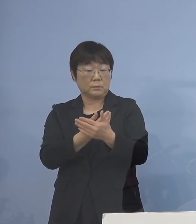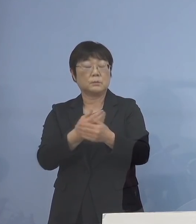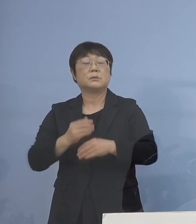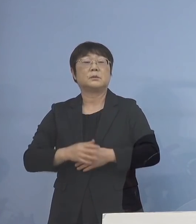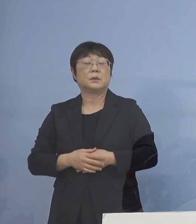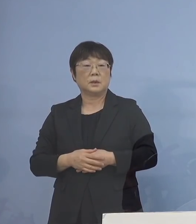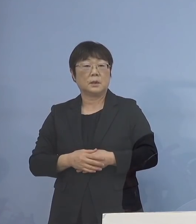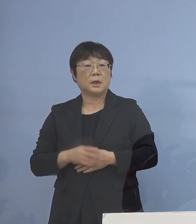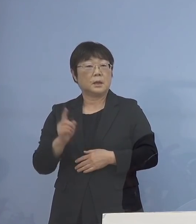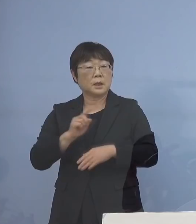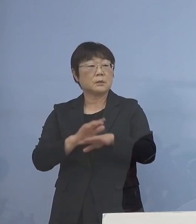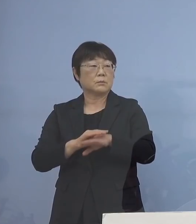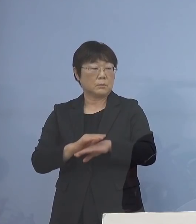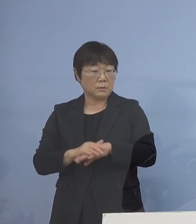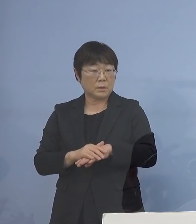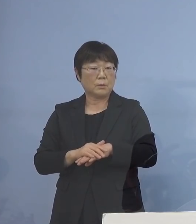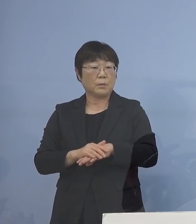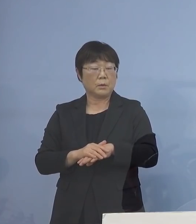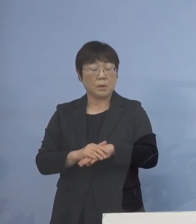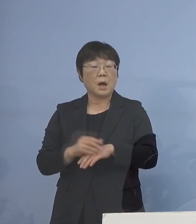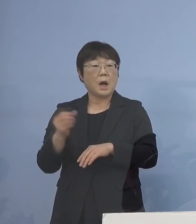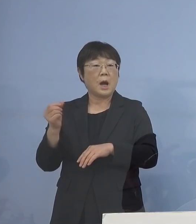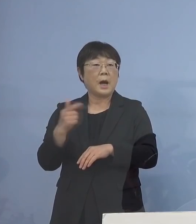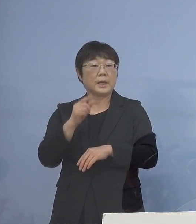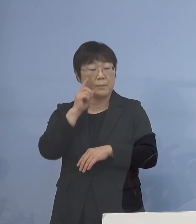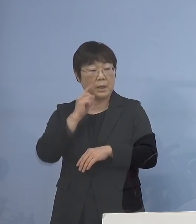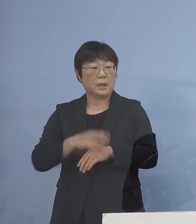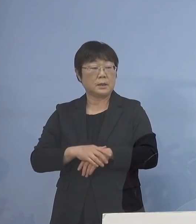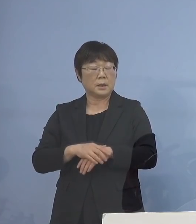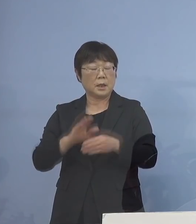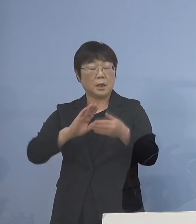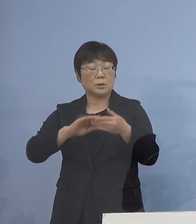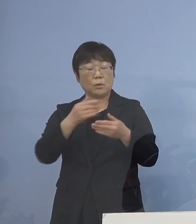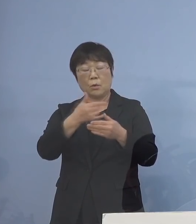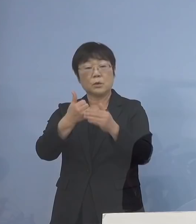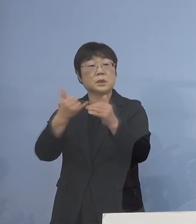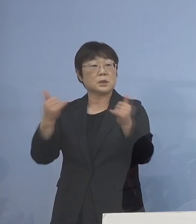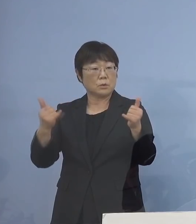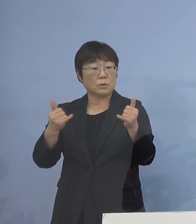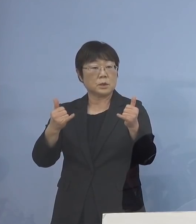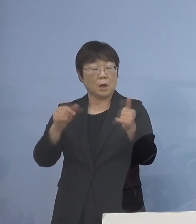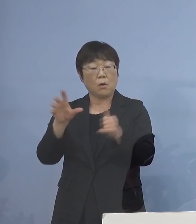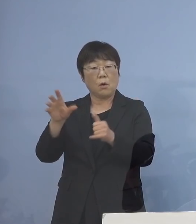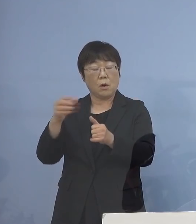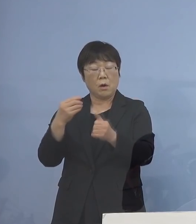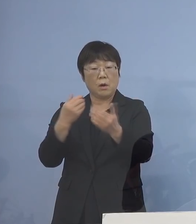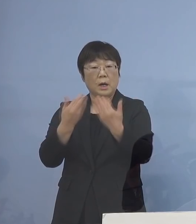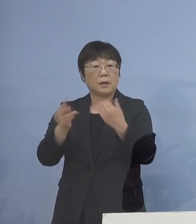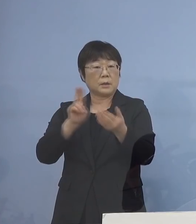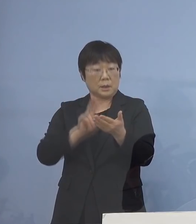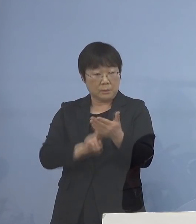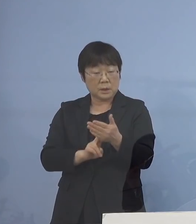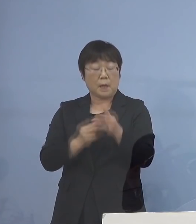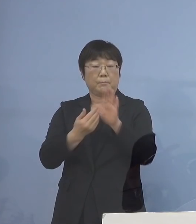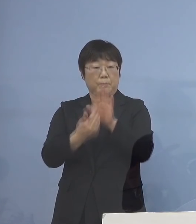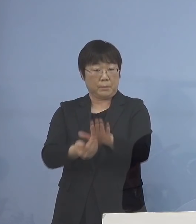何としてもこれは早期に 濃厚接触者を確定して 封じ込めをしなければいけない